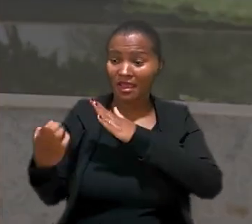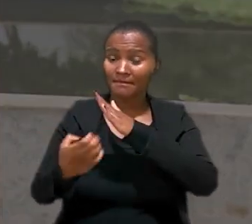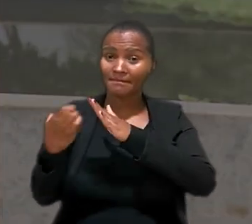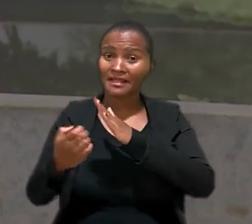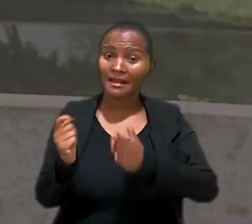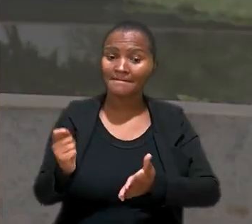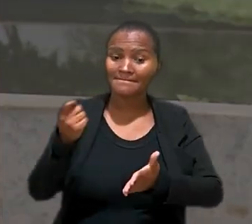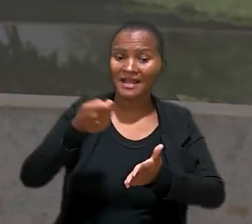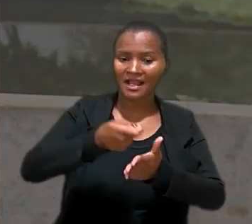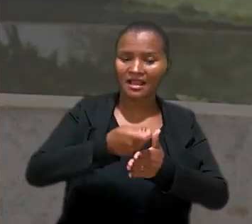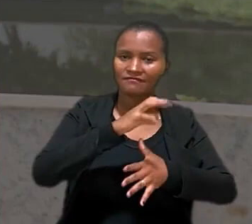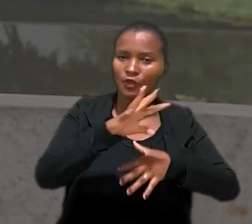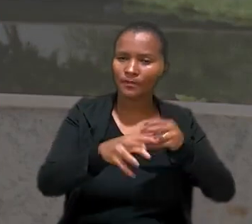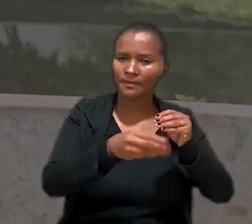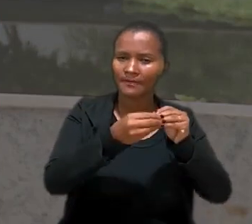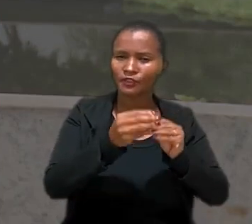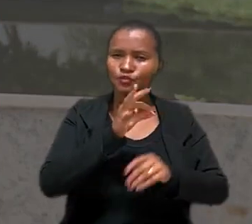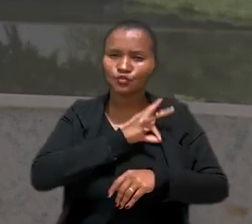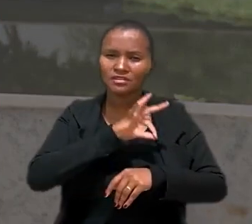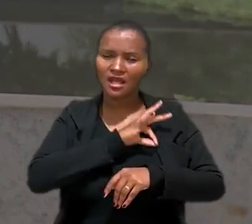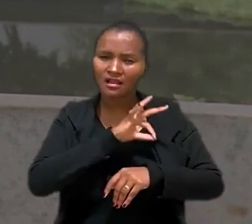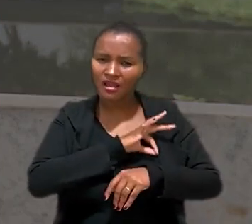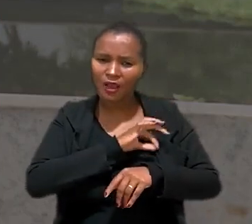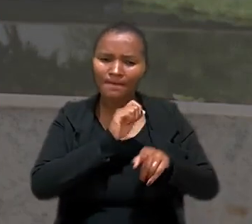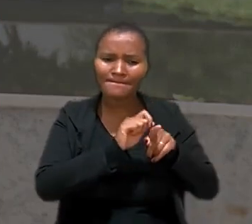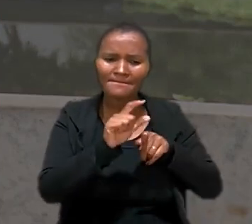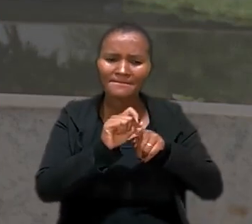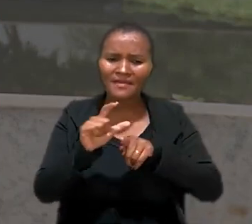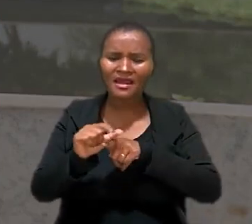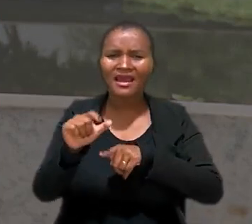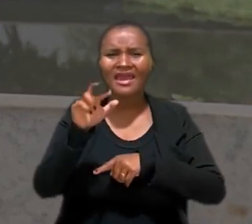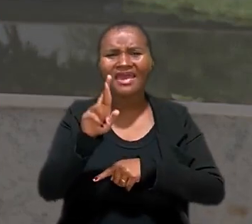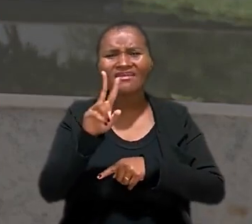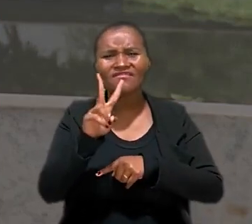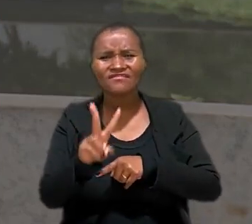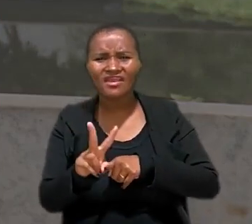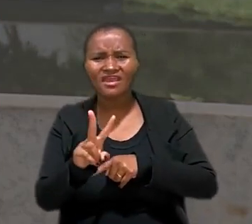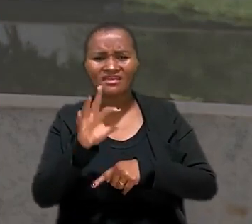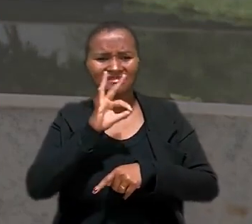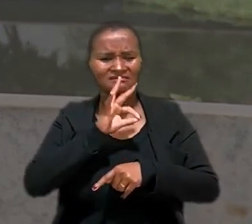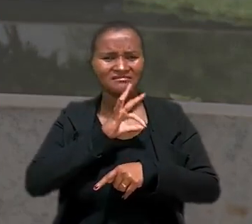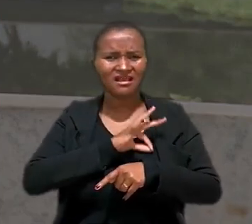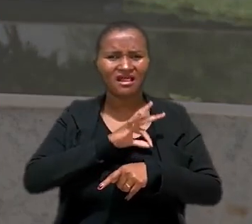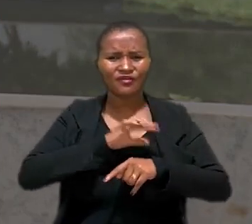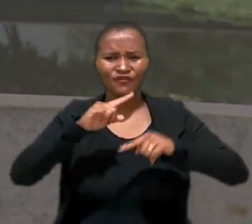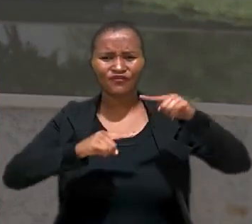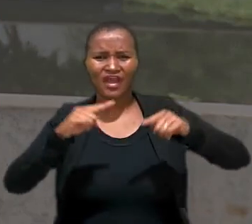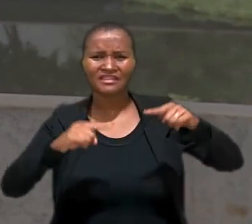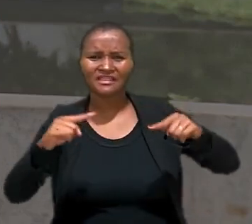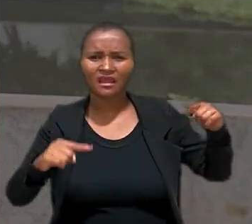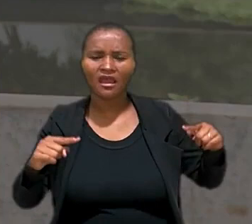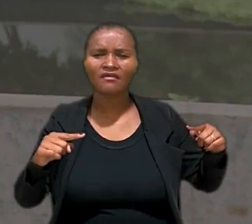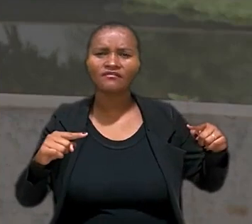a empresa pagava como complemento do salário, uma parcela chamada RV remuneração variável. De acordo